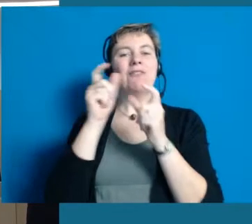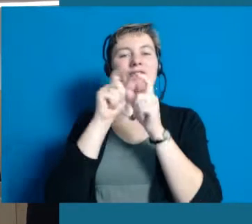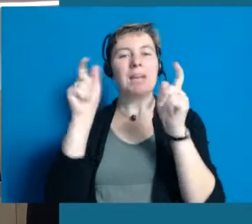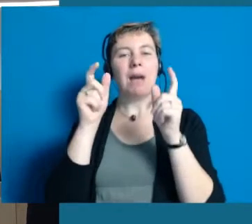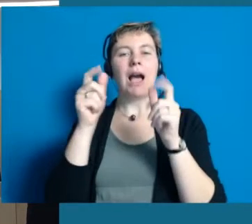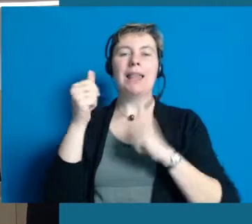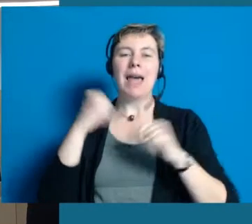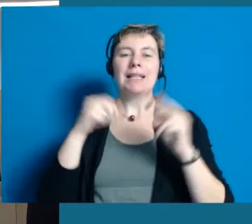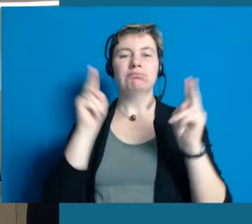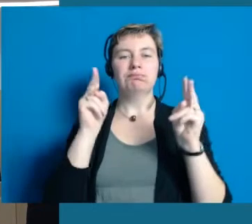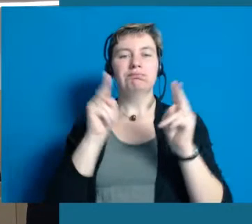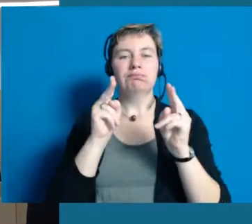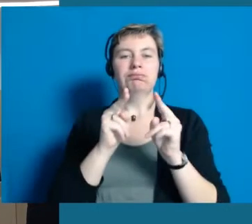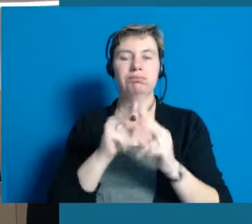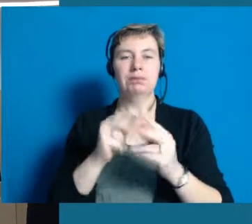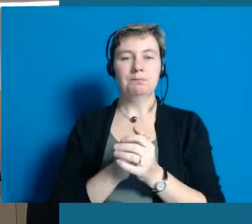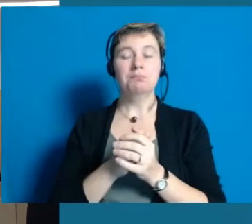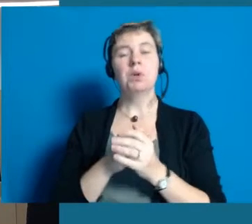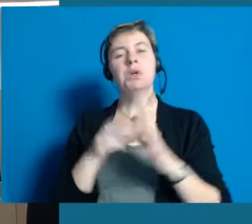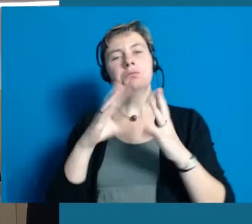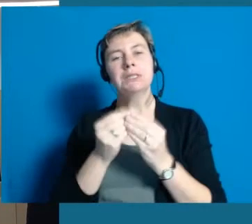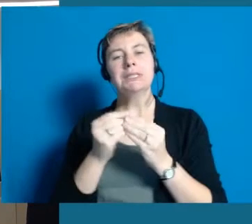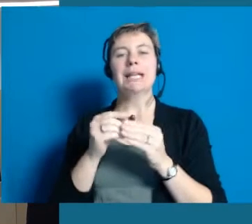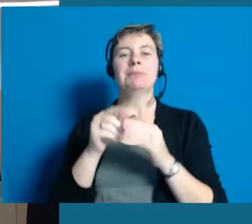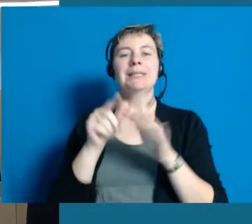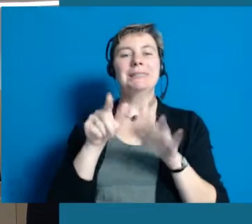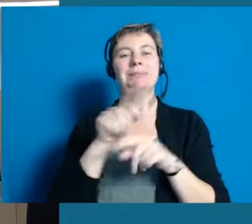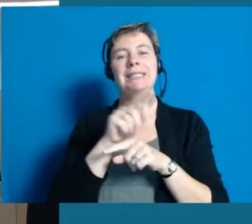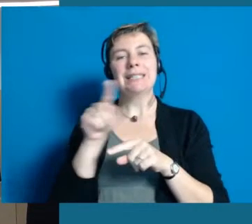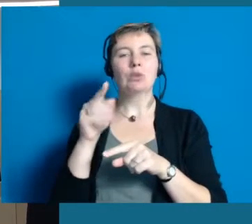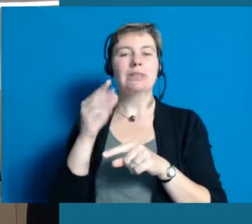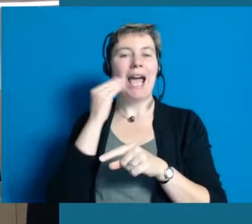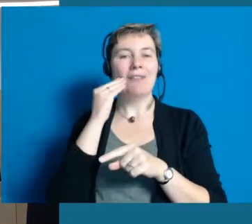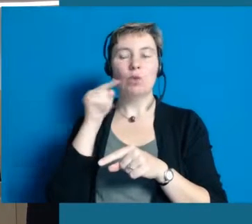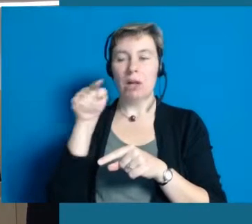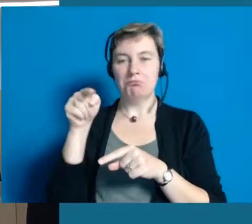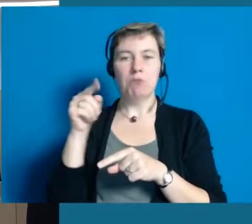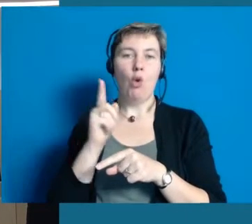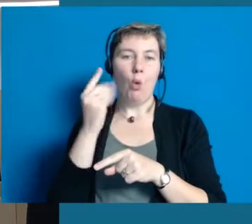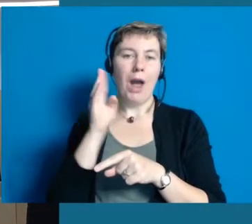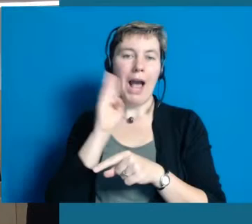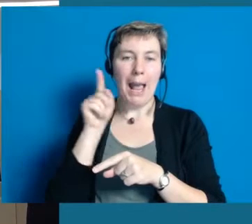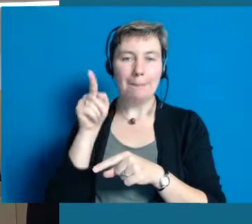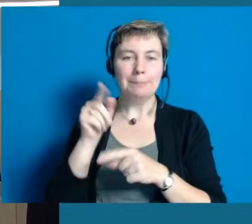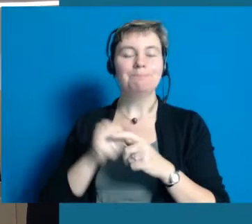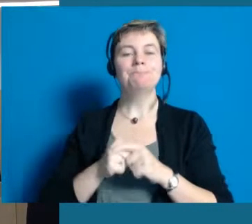wie das heute so ist. Wir haben etwa 17.000 Einwohner in Hochheim